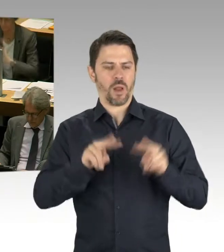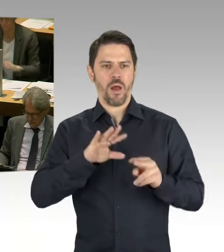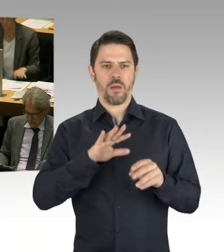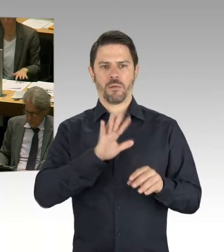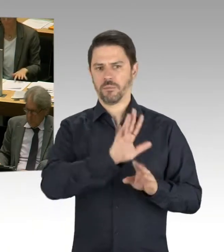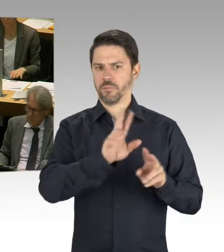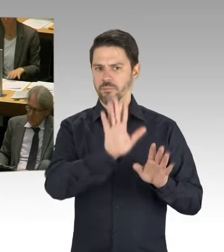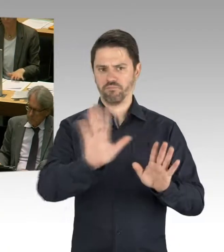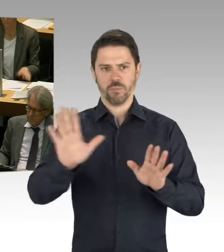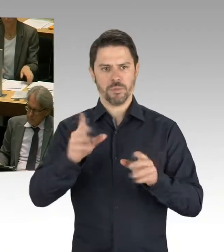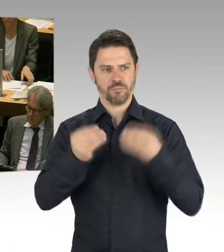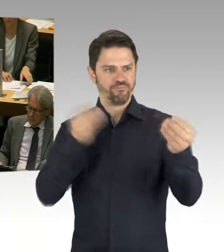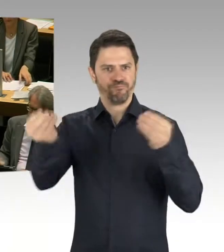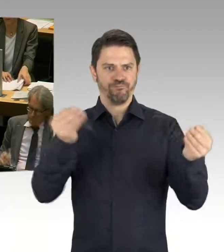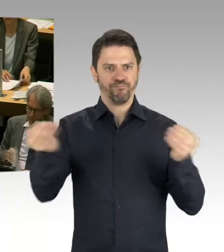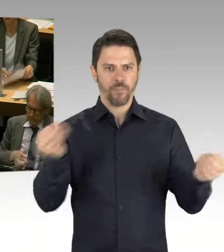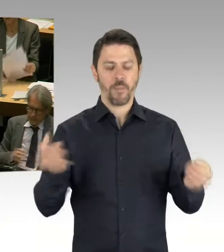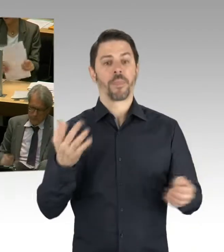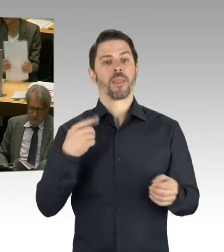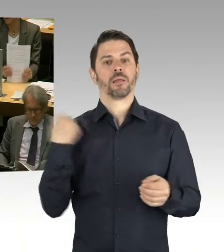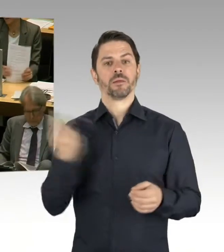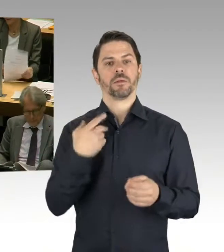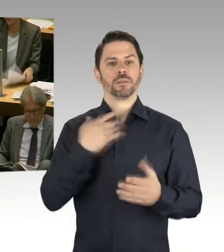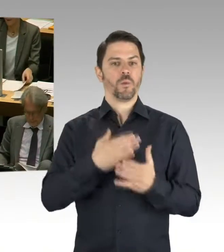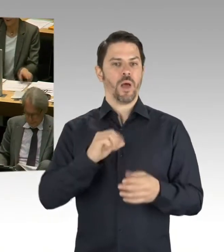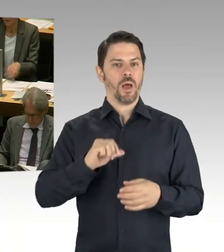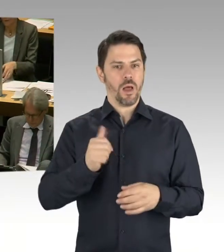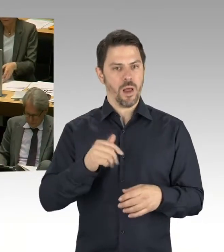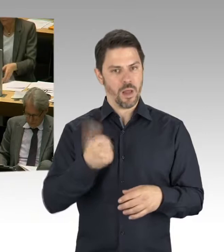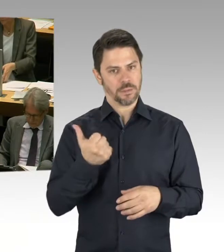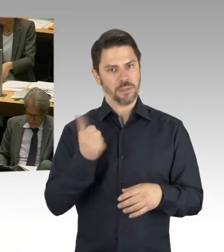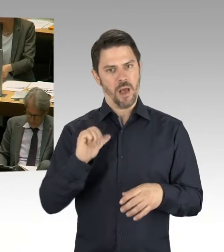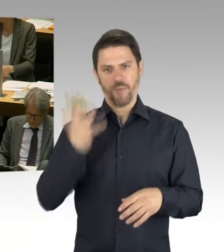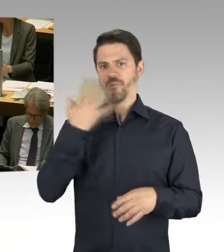also mehr Ressourcen in die Bezirke gegeben haben. Mehr Personal in die Bezirke gegeben haben.